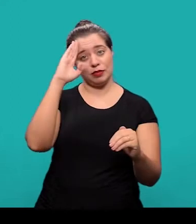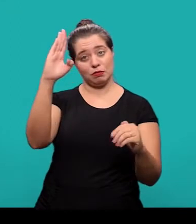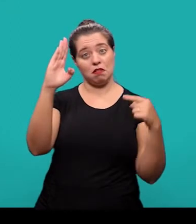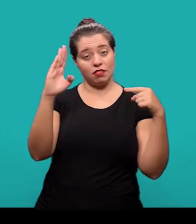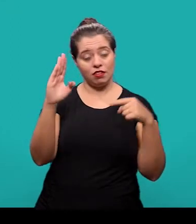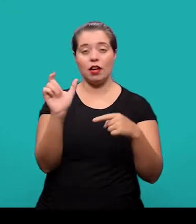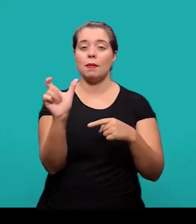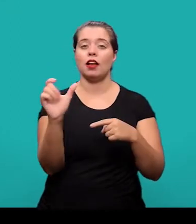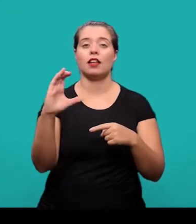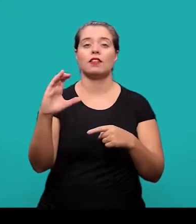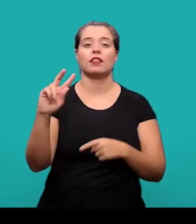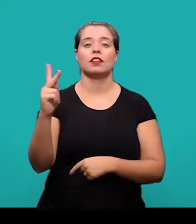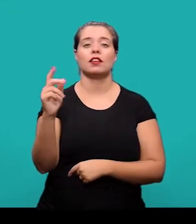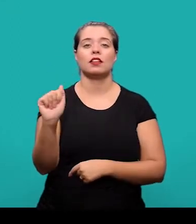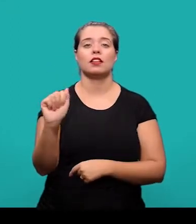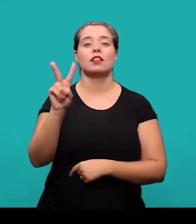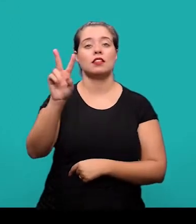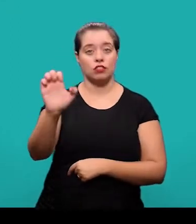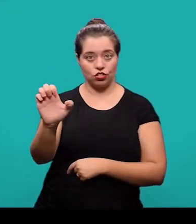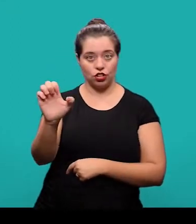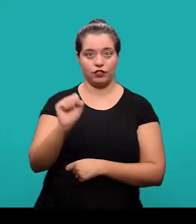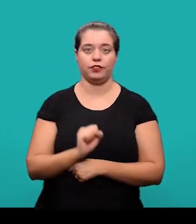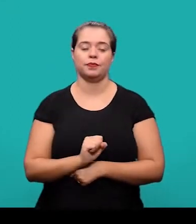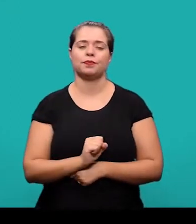As palavras-chave são precedidas da expressão “Palavras-chave”